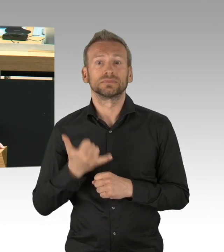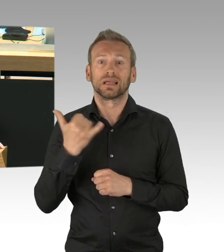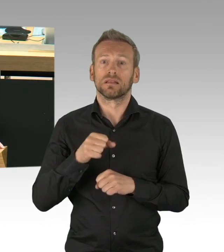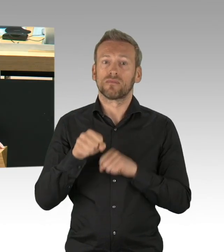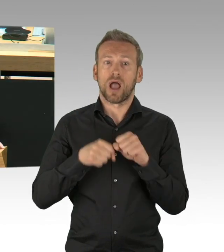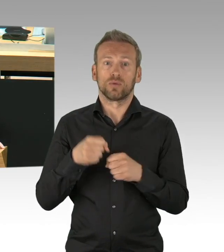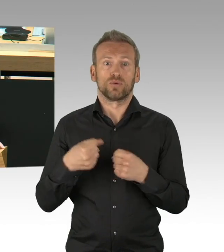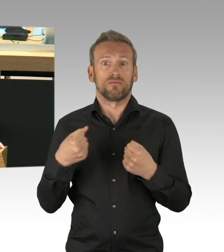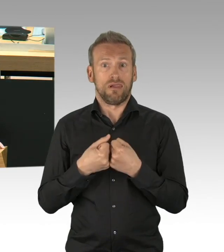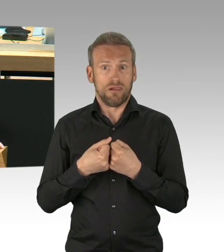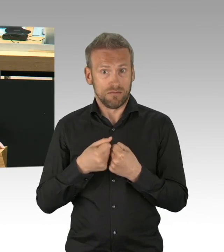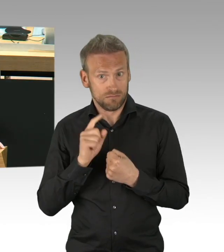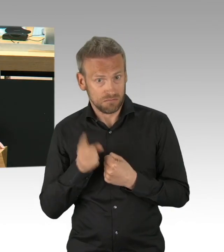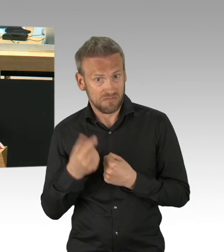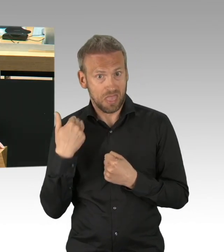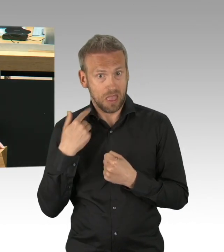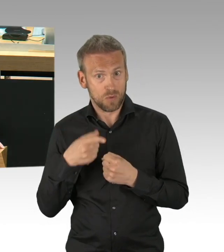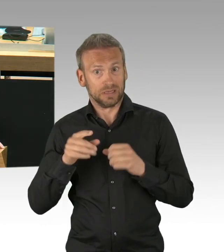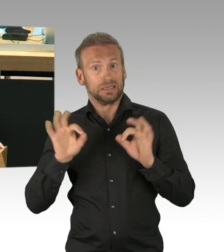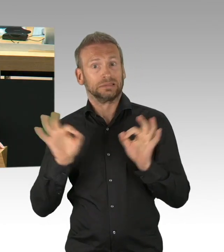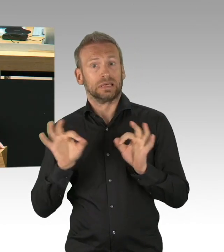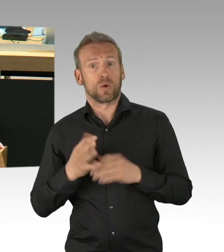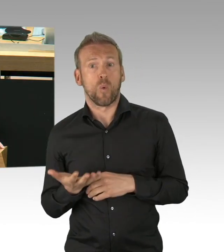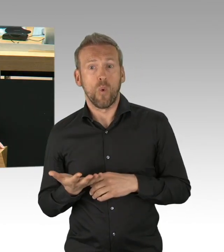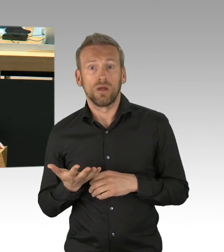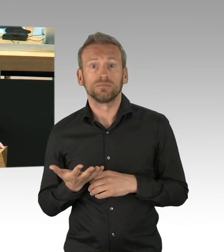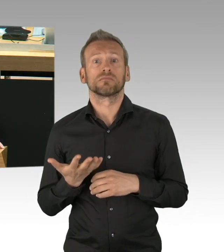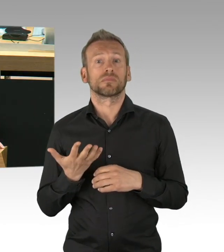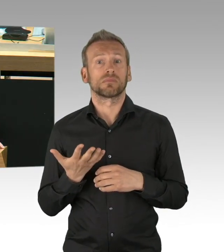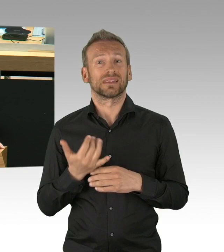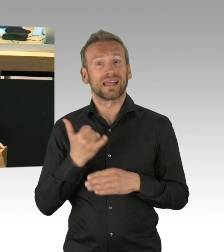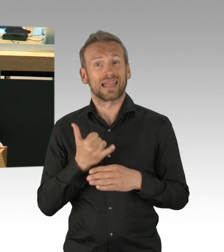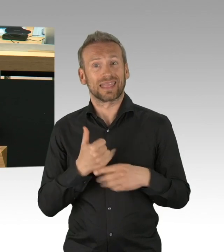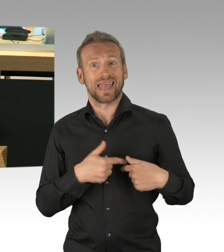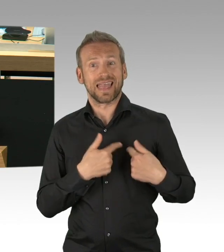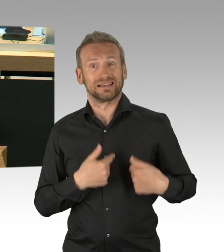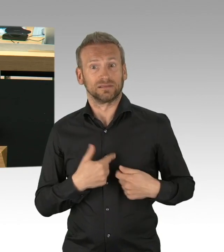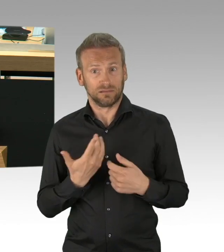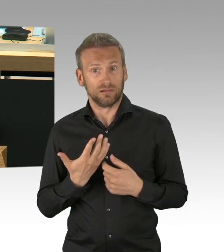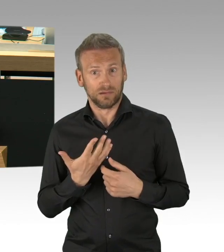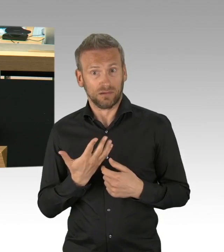Zwangsrekrutierung von Pflegefachkräften und Ärzten nach weiteren Novellen des Infektionsschutzgesetzes,